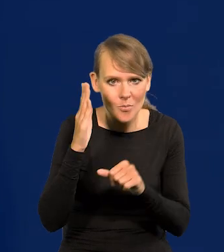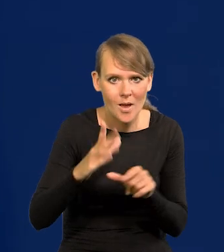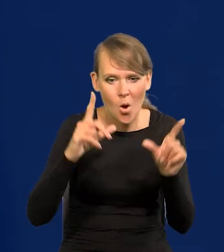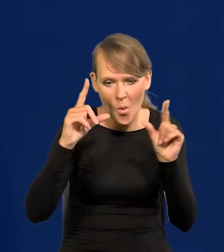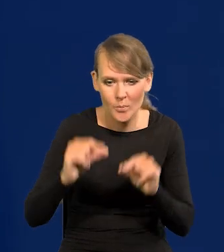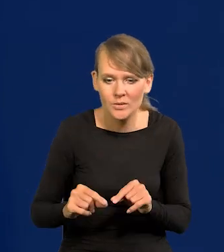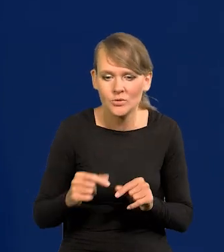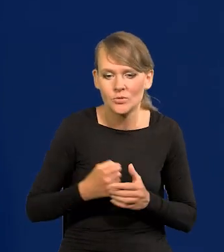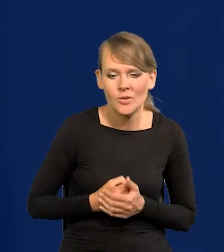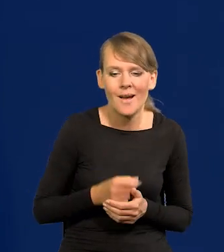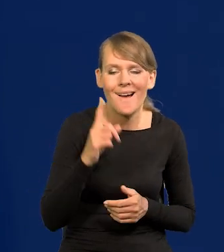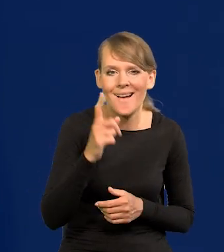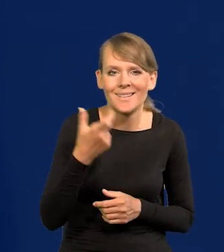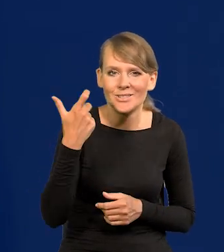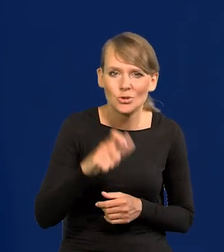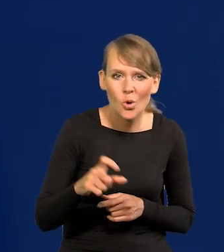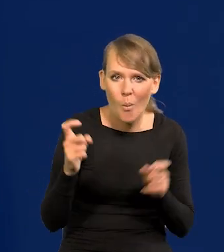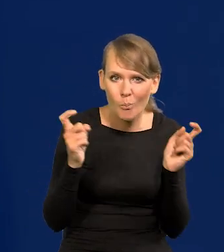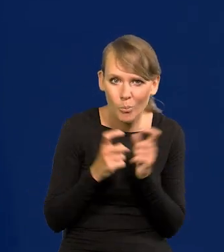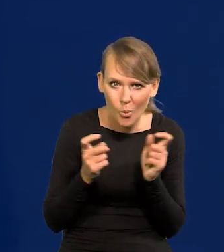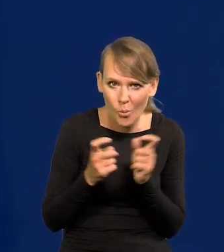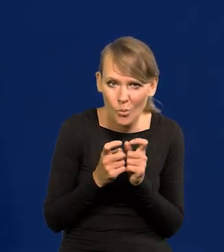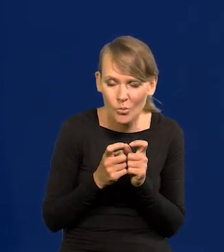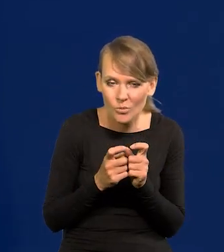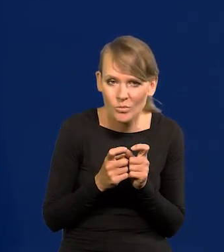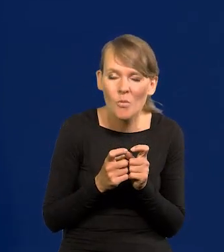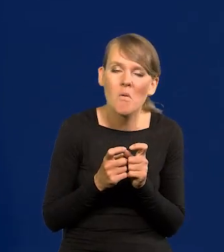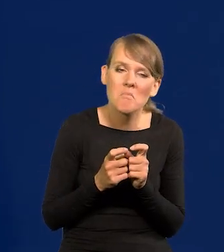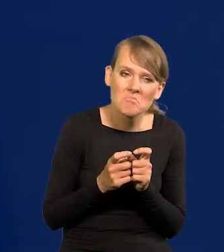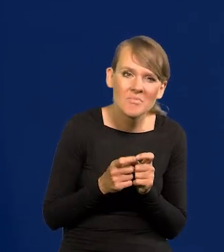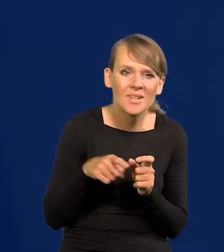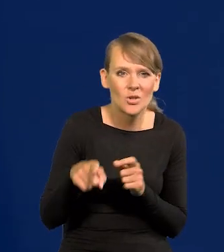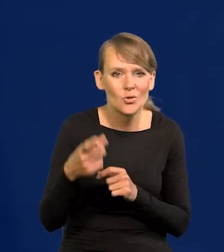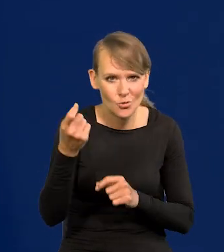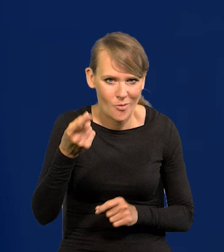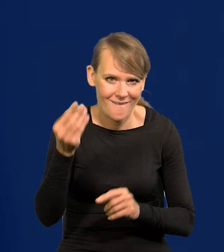ale to 100 punktów no to jakiś taki trochę fantasta.